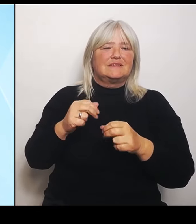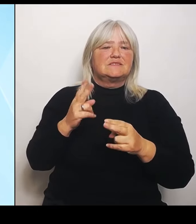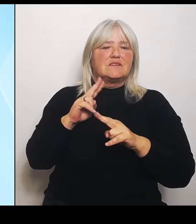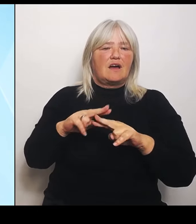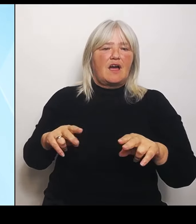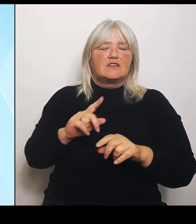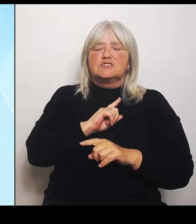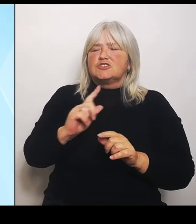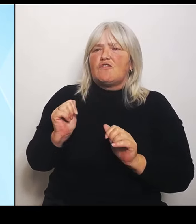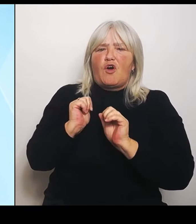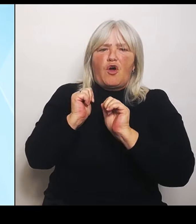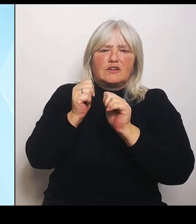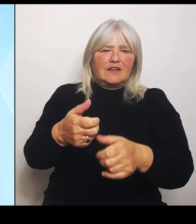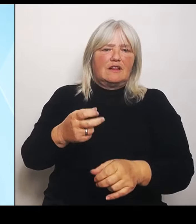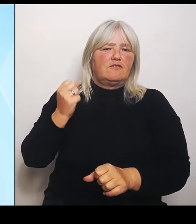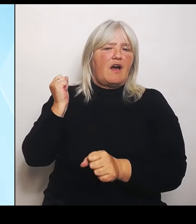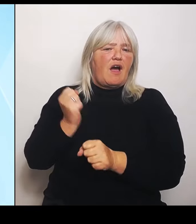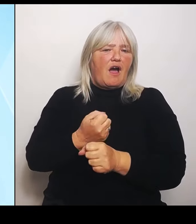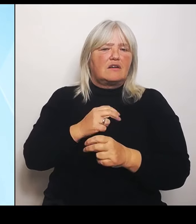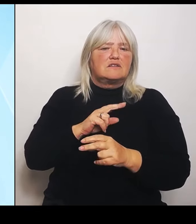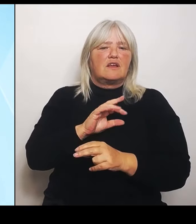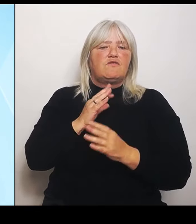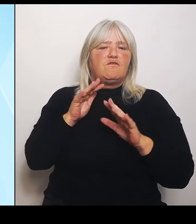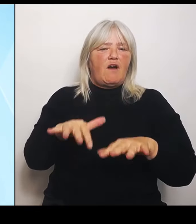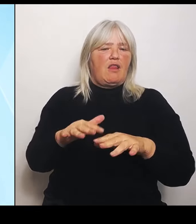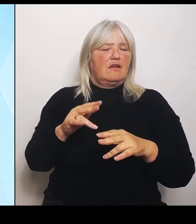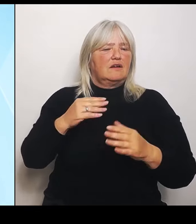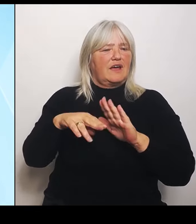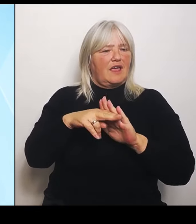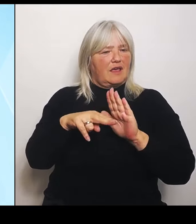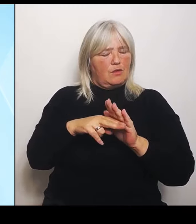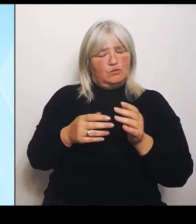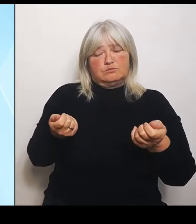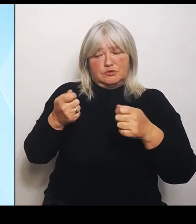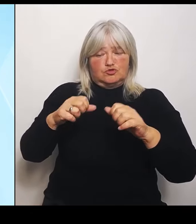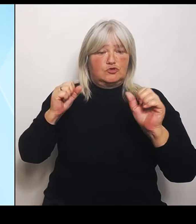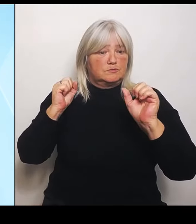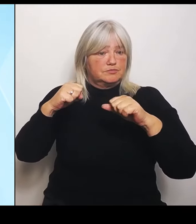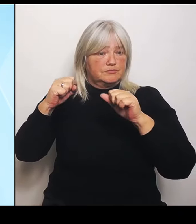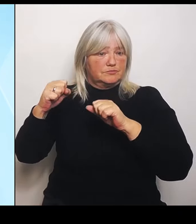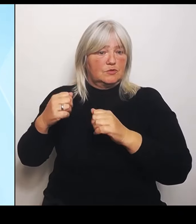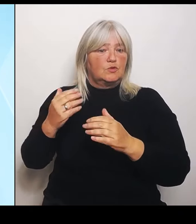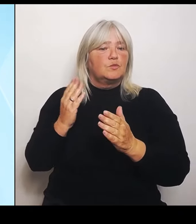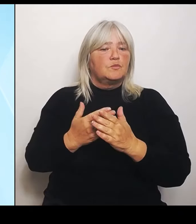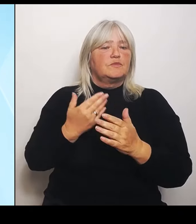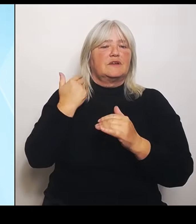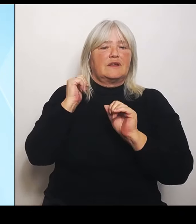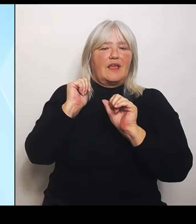geschädigten Landwirten. Und jetzt ist eben der Überblick da, weshalb wir jetzt